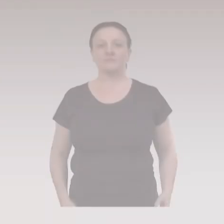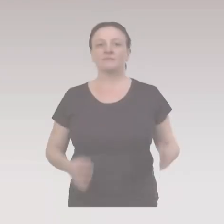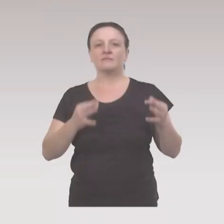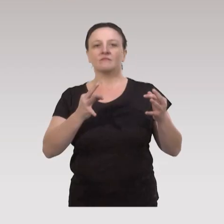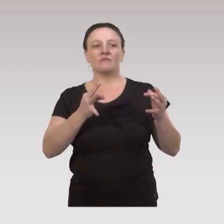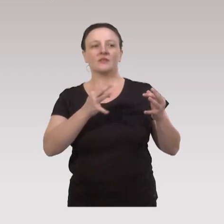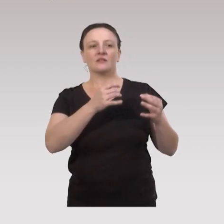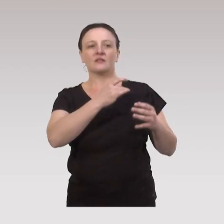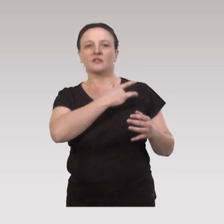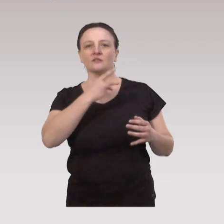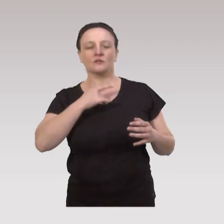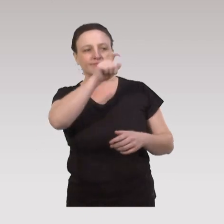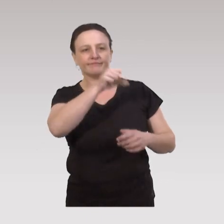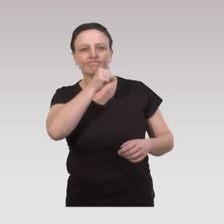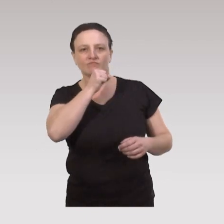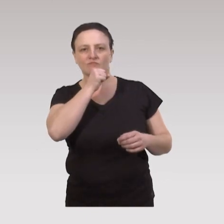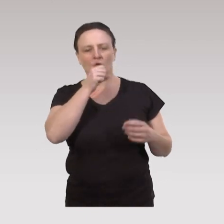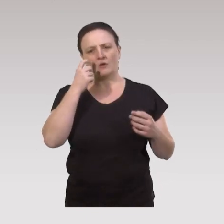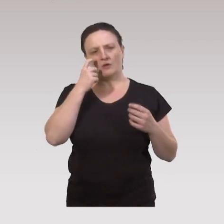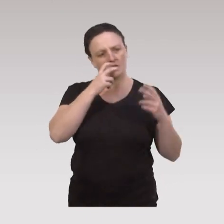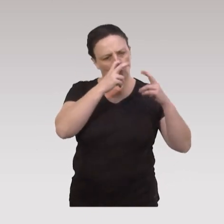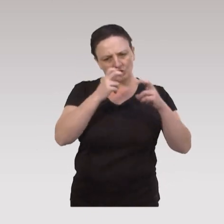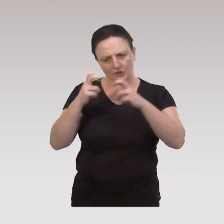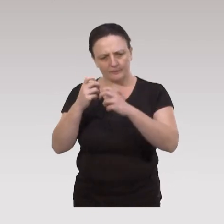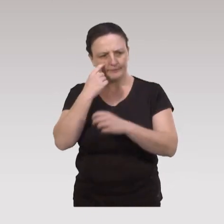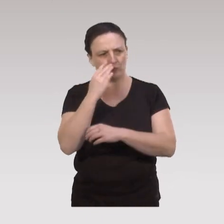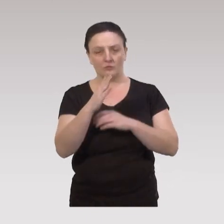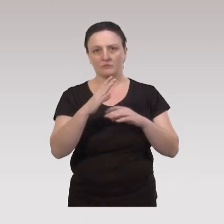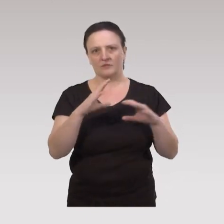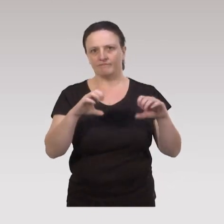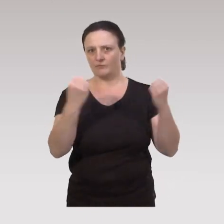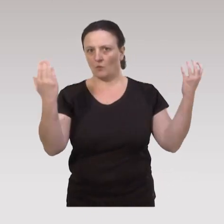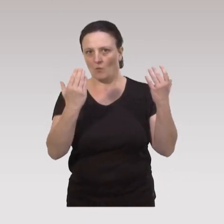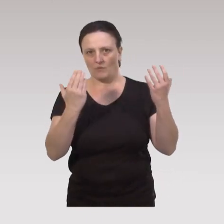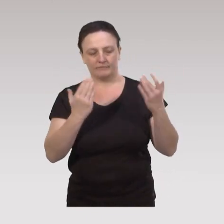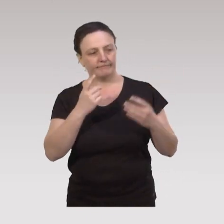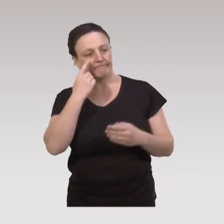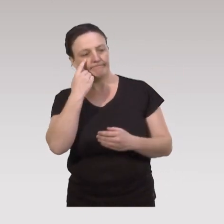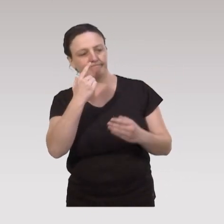En matière de santé des aînés, les différentes recherches nous ont démontré l’efficacité des interventions,